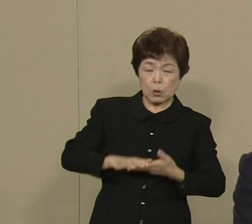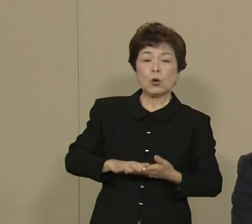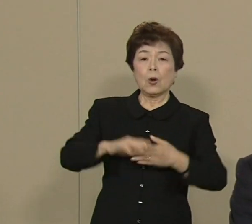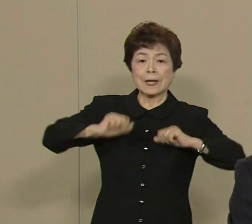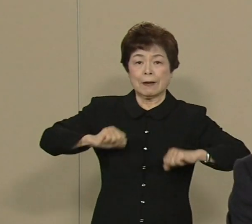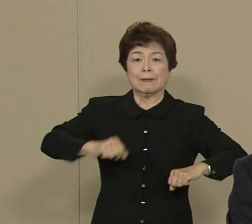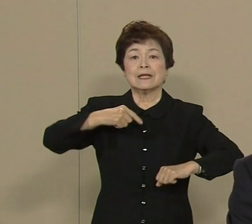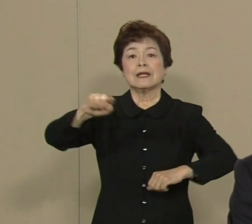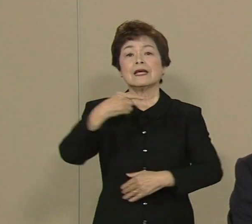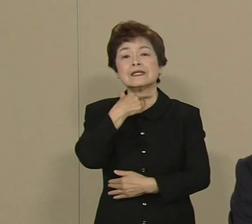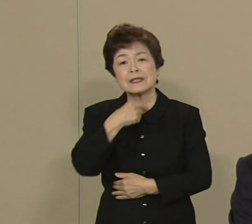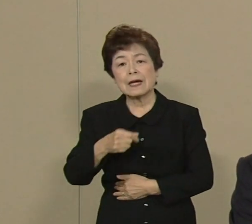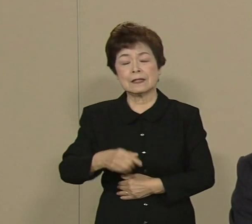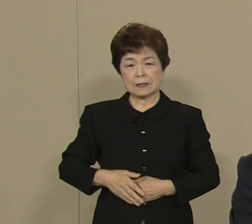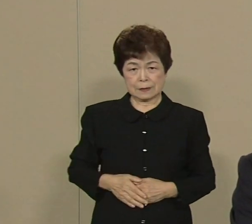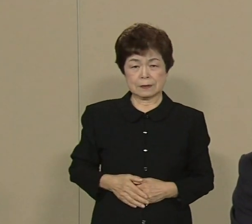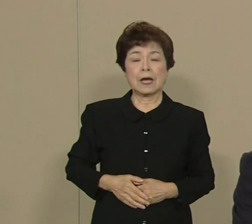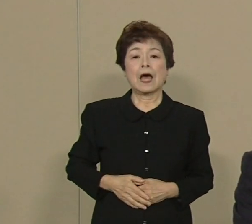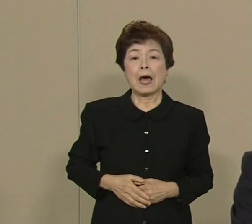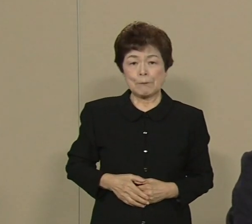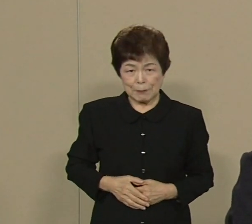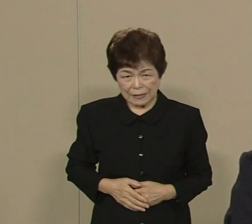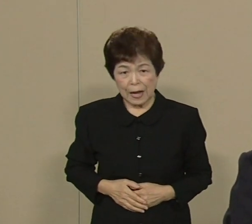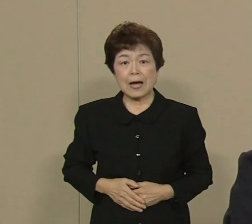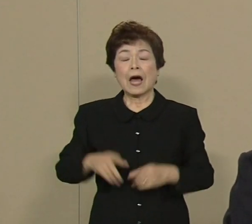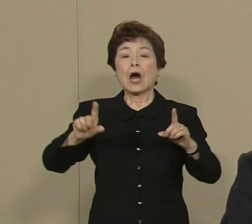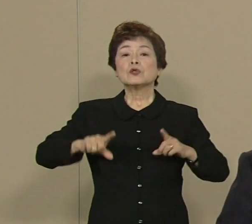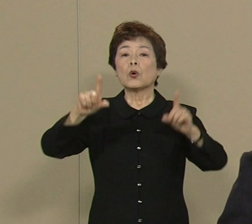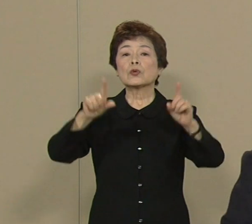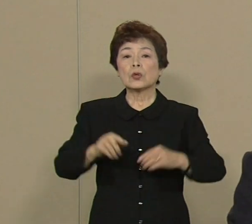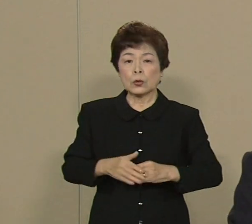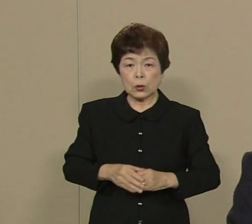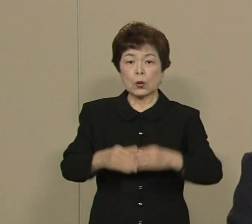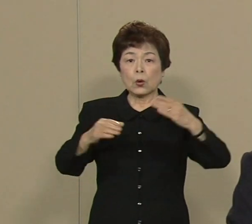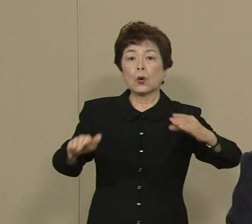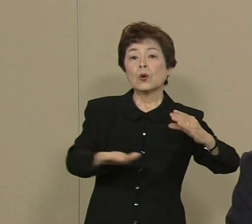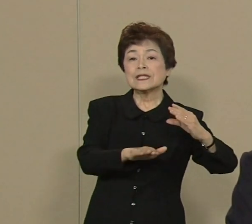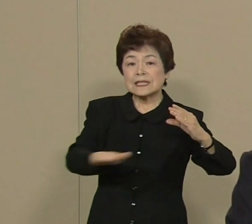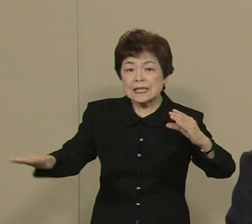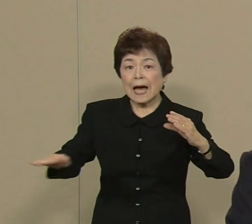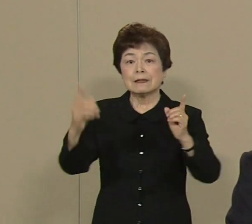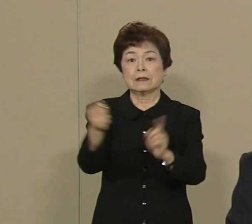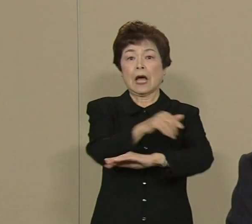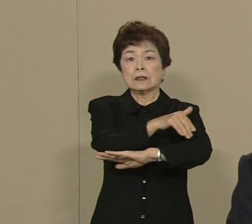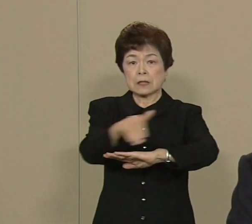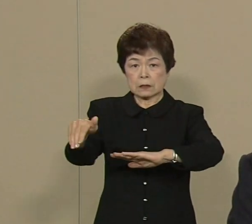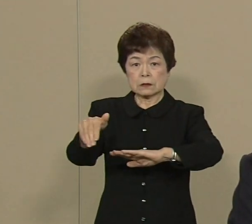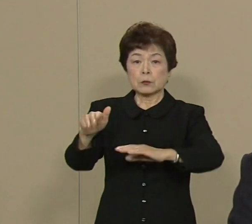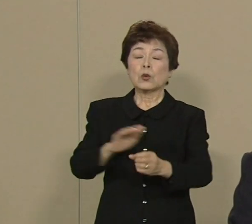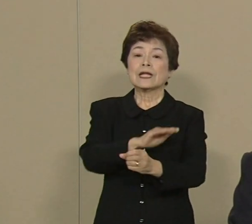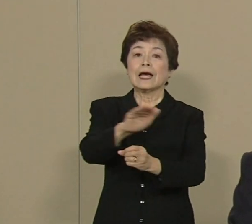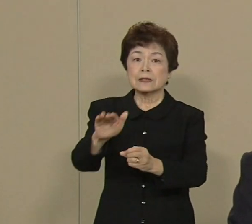また あの治安対策ってのも 非常に重要だと思います 犯罪増えてますね 何とかして